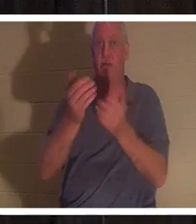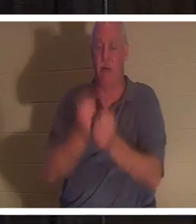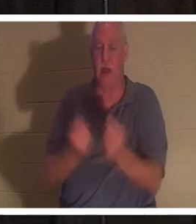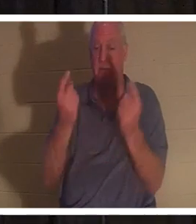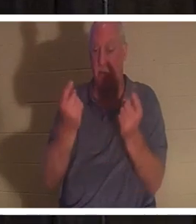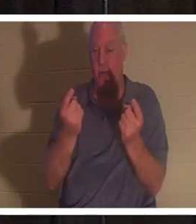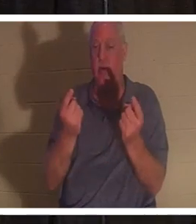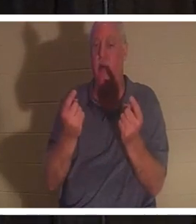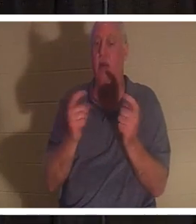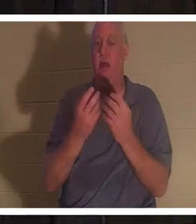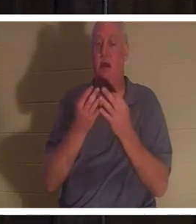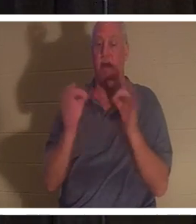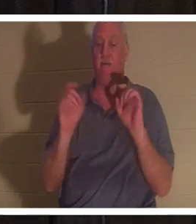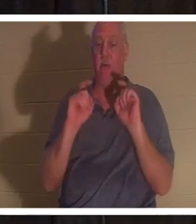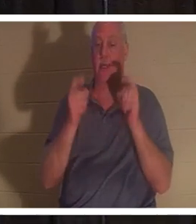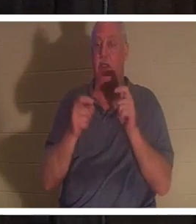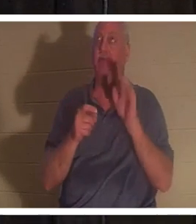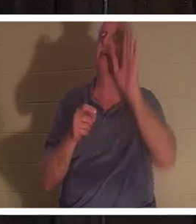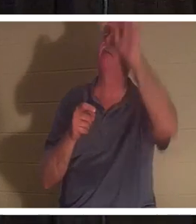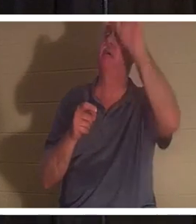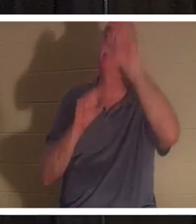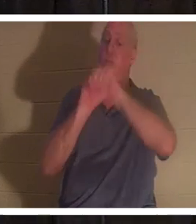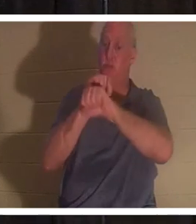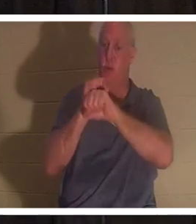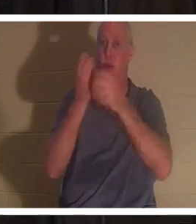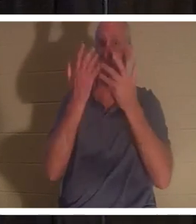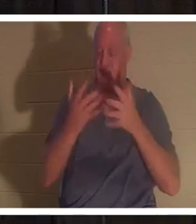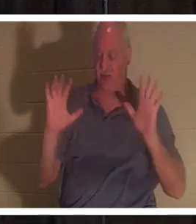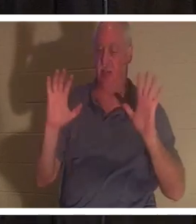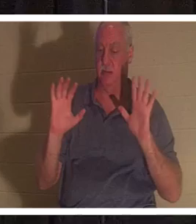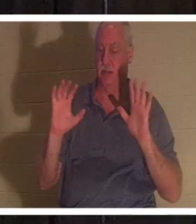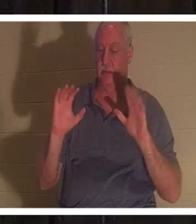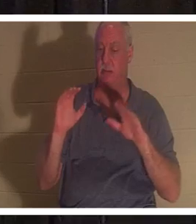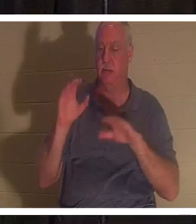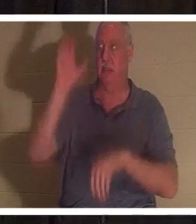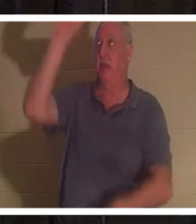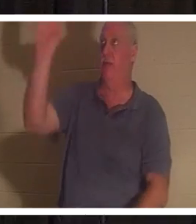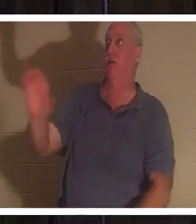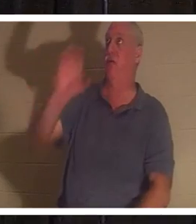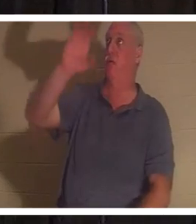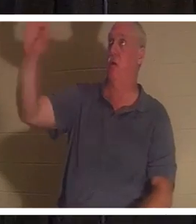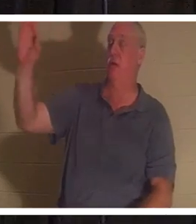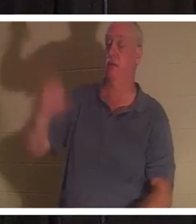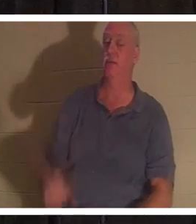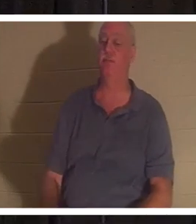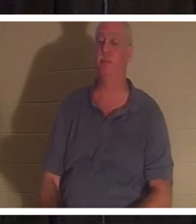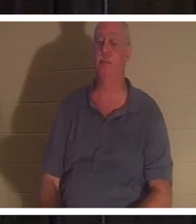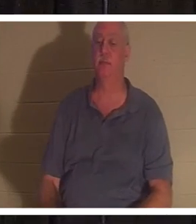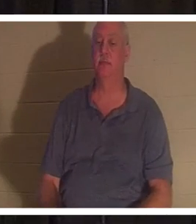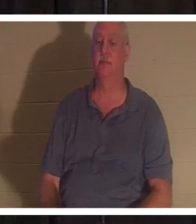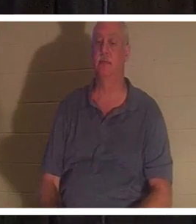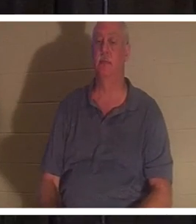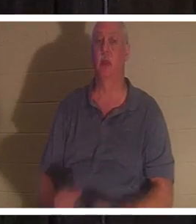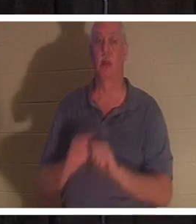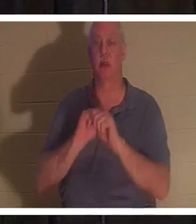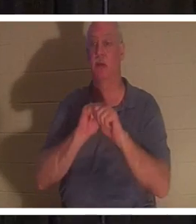kostenlose Geschenk seines vollendeten Werkes am Kreuz von Golgatha angeboten. Er sagt: „Alle, die ihr zu mir kommt,